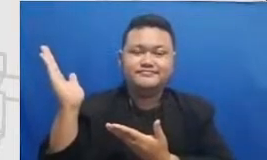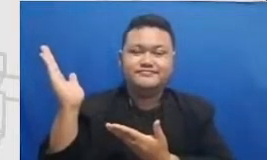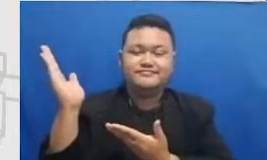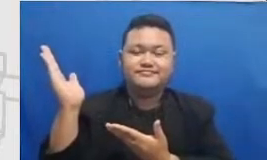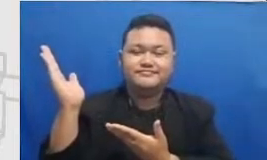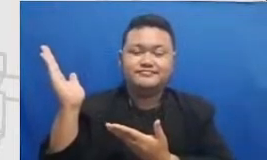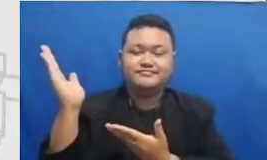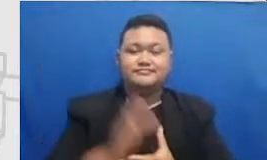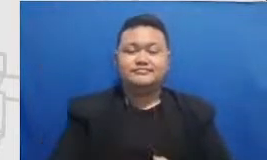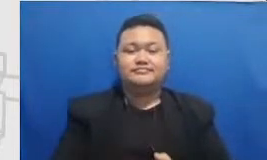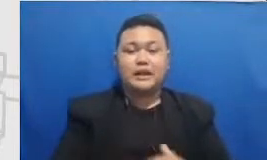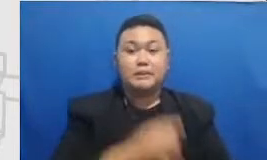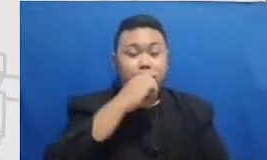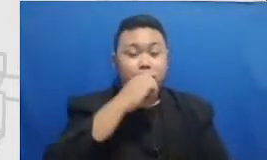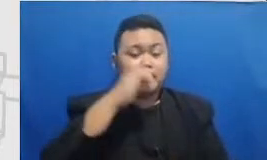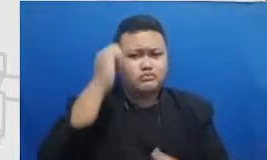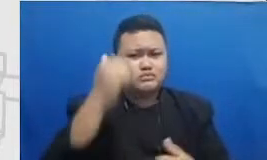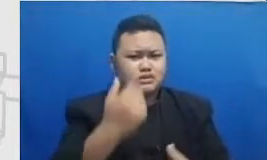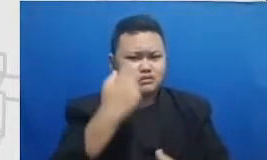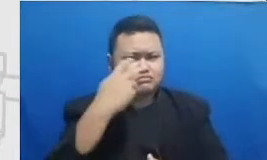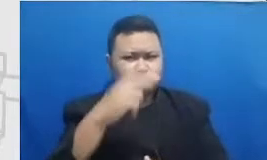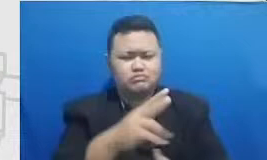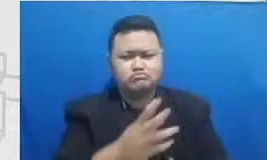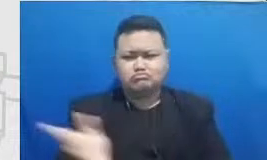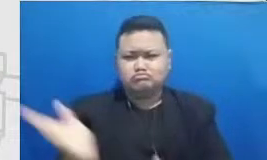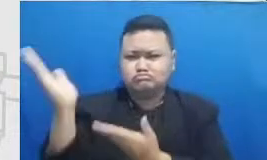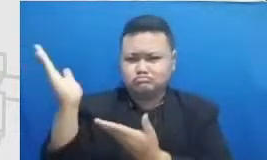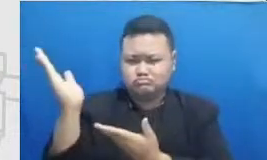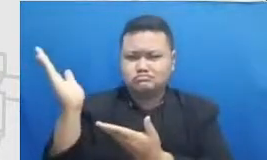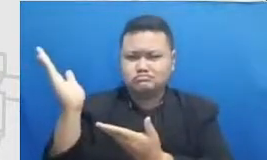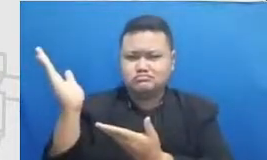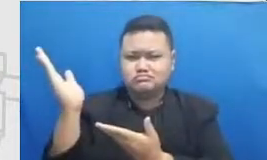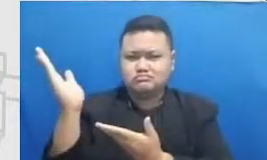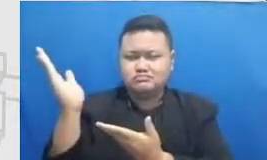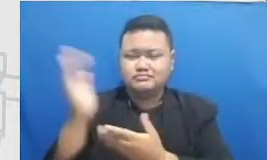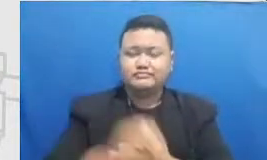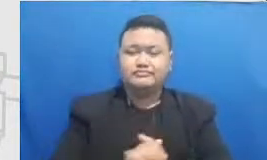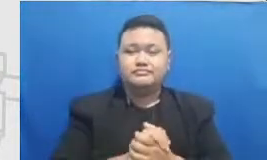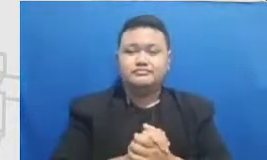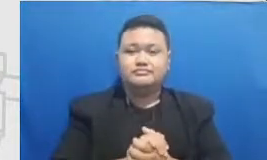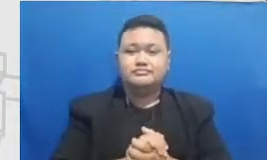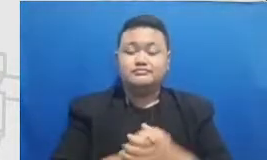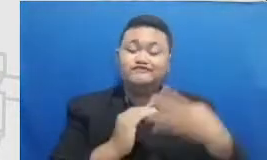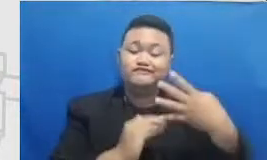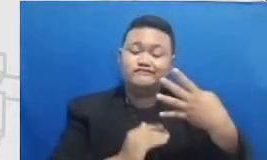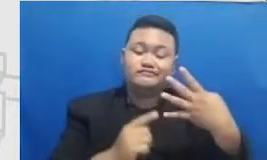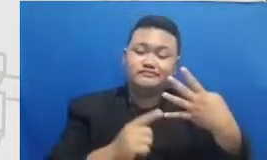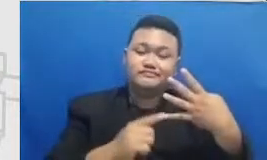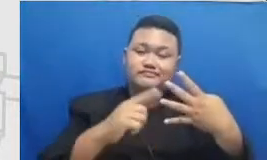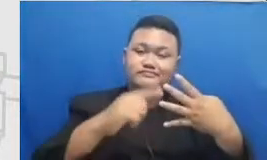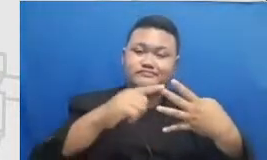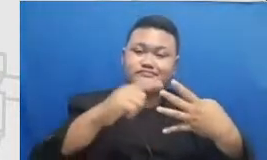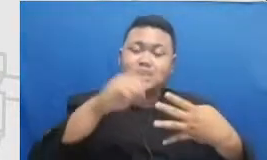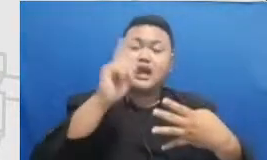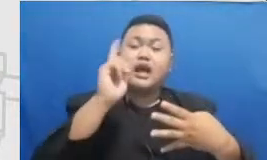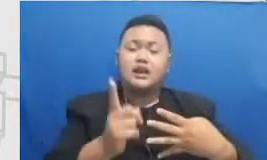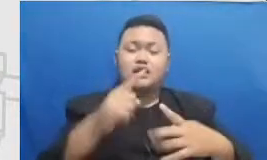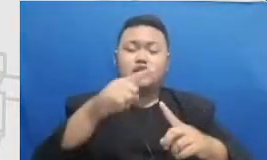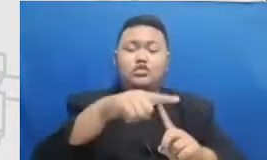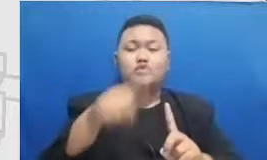masing-masing target pencapaian tingkat Semar ada PR PR yang perlu Bapak dan Ibu capai